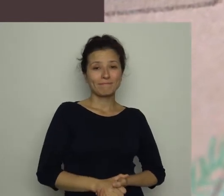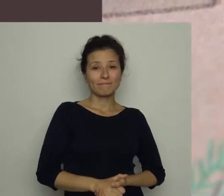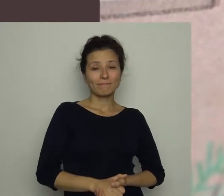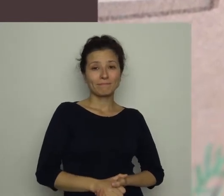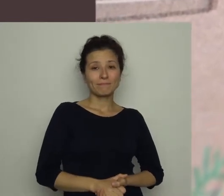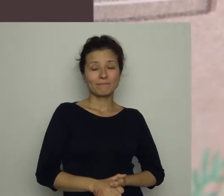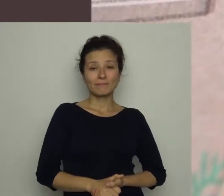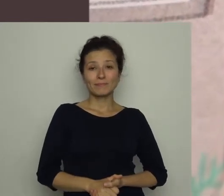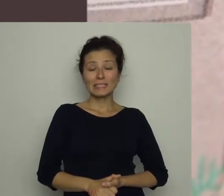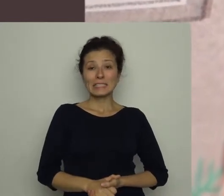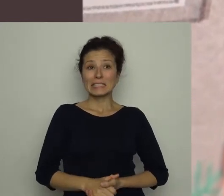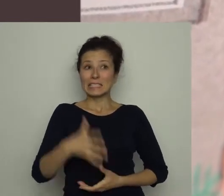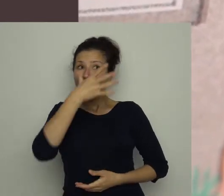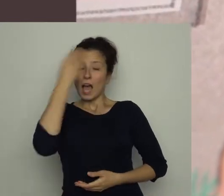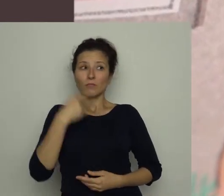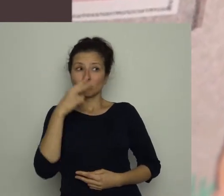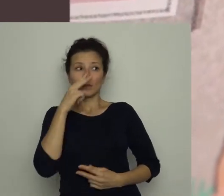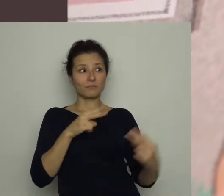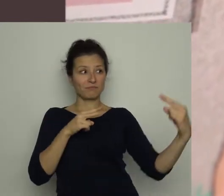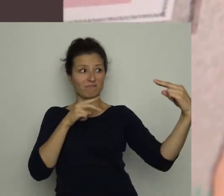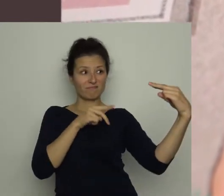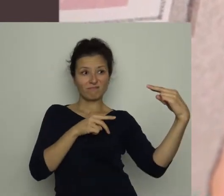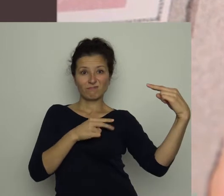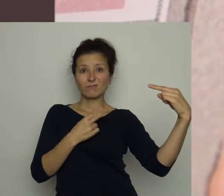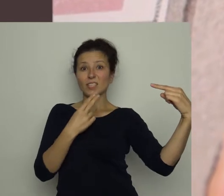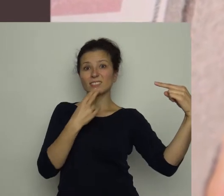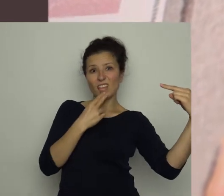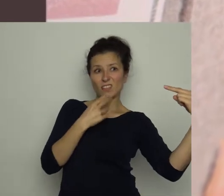Piłkarz napotkał groźną minę sędziego - naszej mamy.